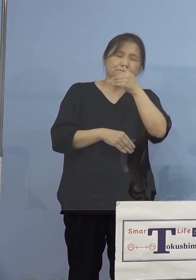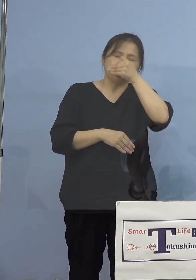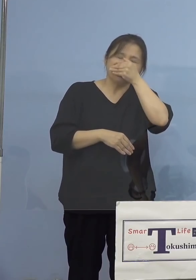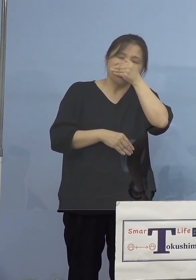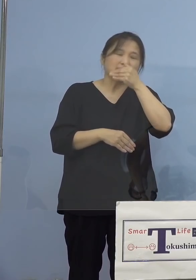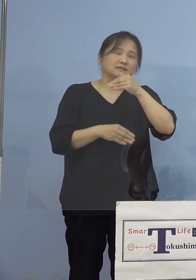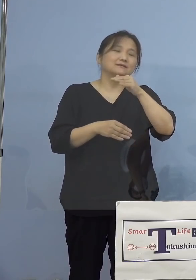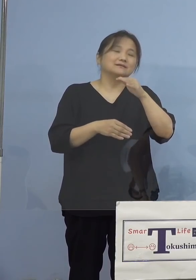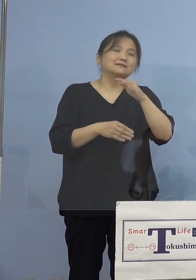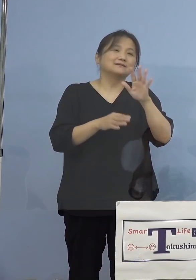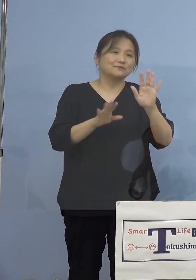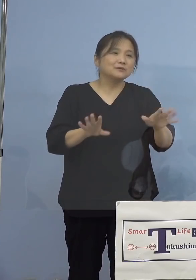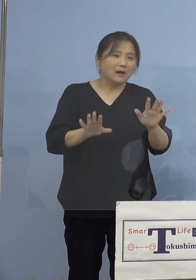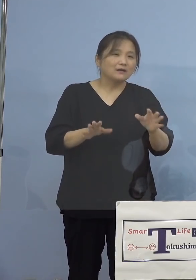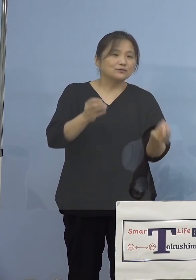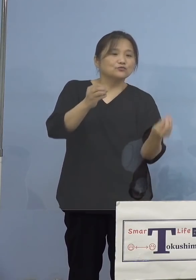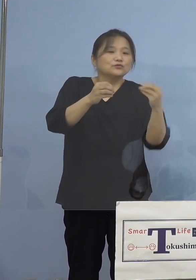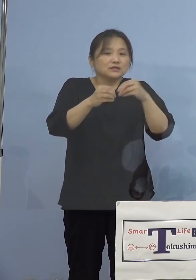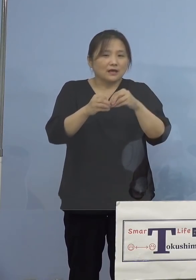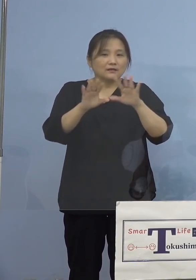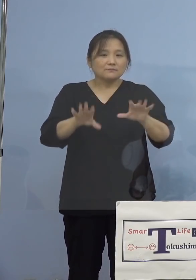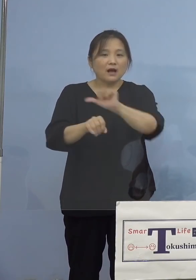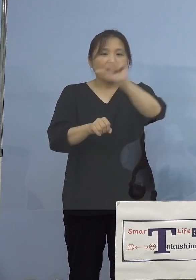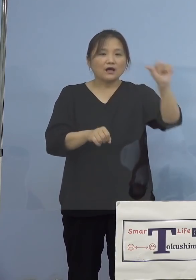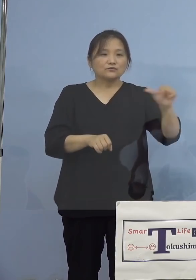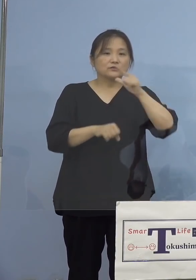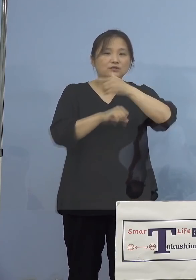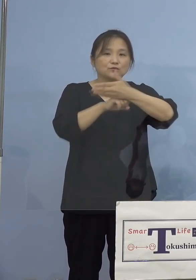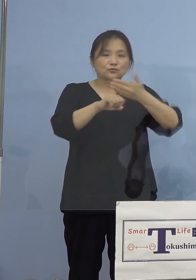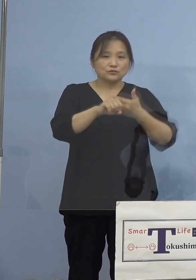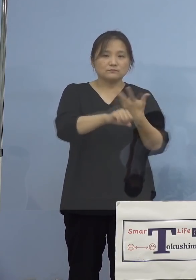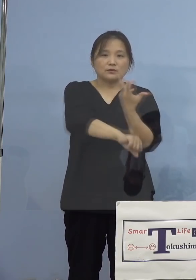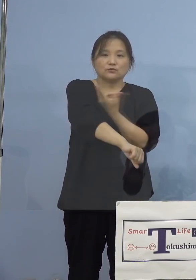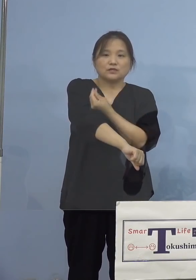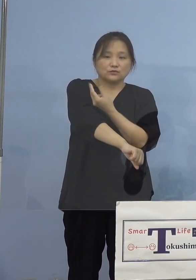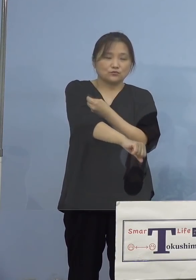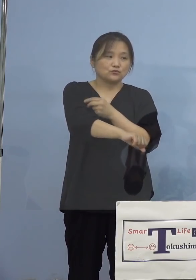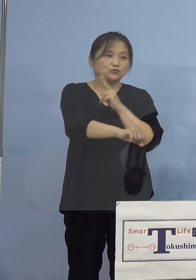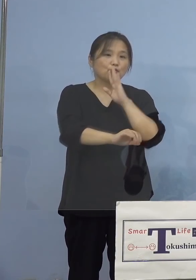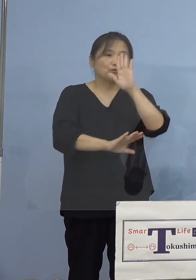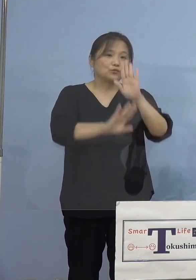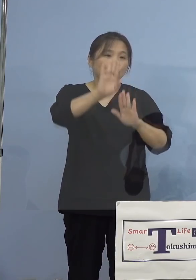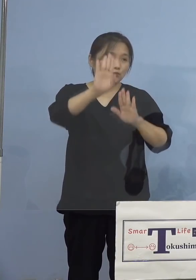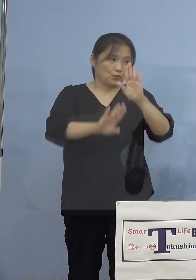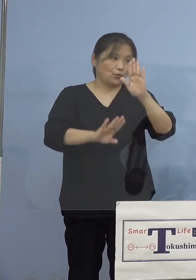今のアスティとくしまにおける 接種、その状況についてでありますが